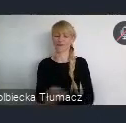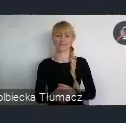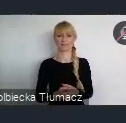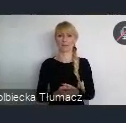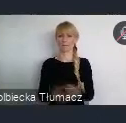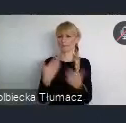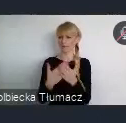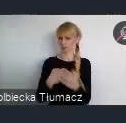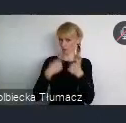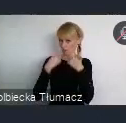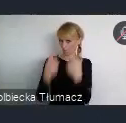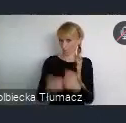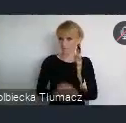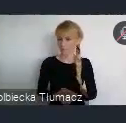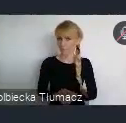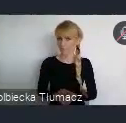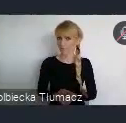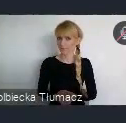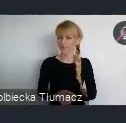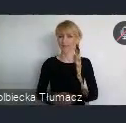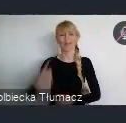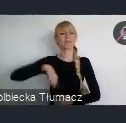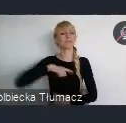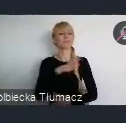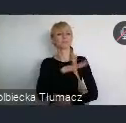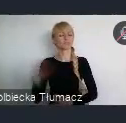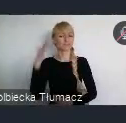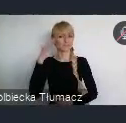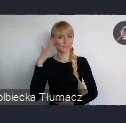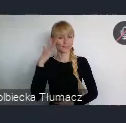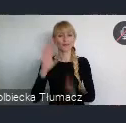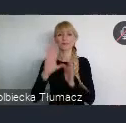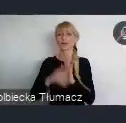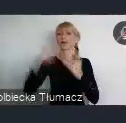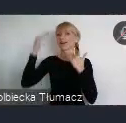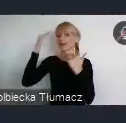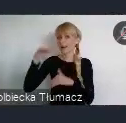Ponieważ, jak my wszyscy wiemy, Katowice są miastem stosunkowo młodym.